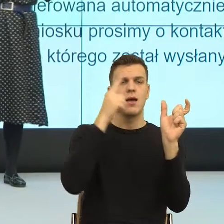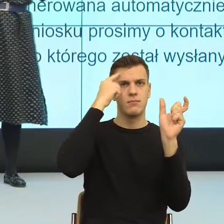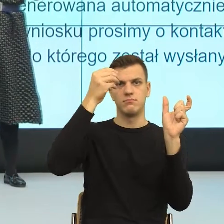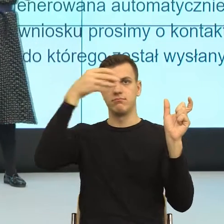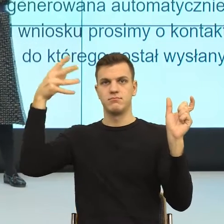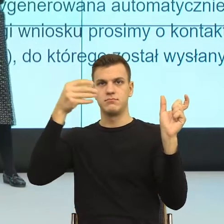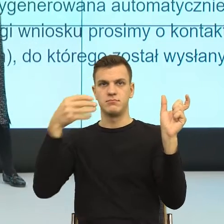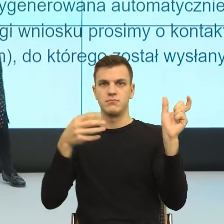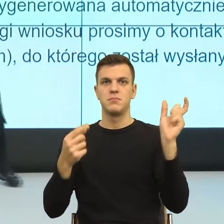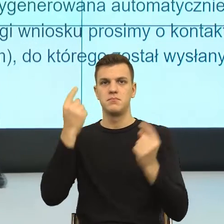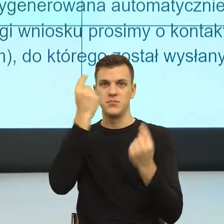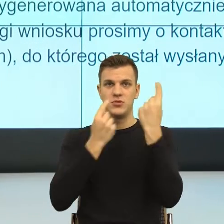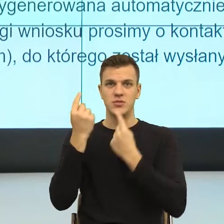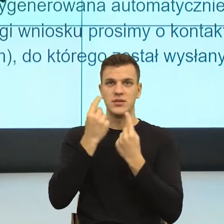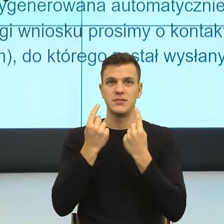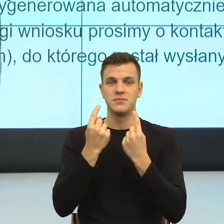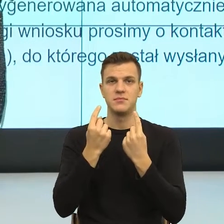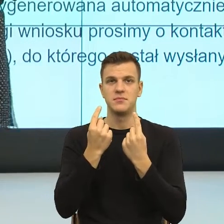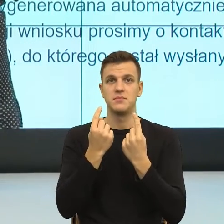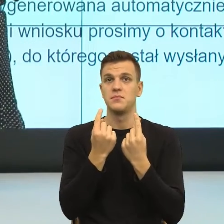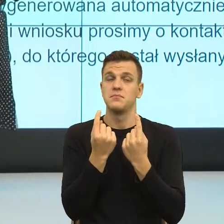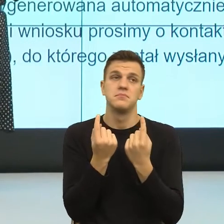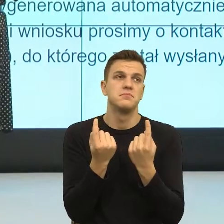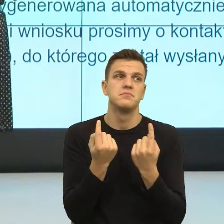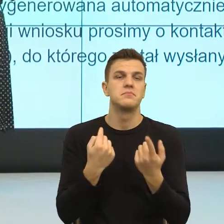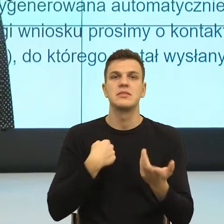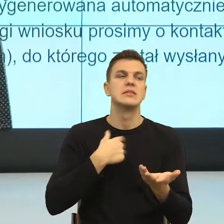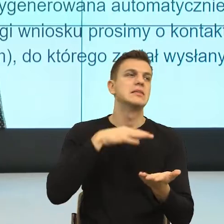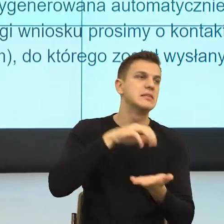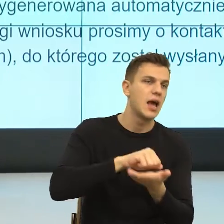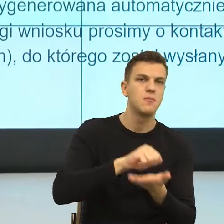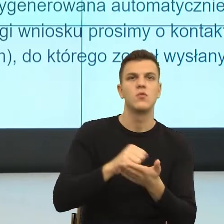w trakcie naszej socjalizacji, doświadczenia, bycia w świecie.